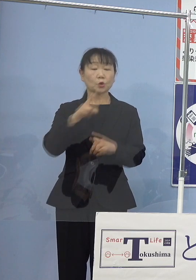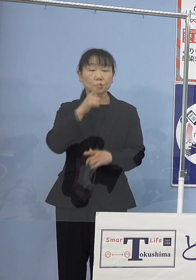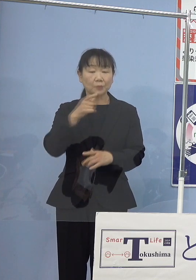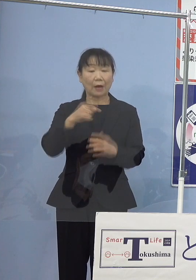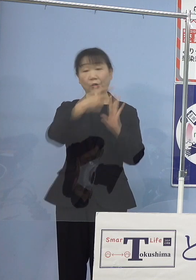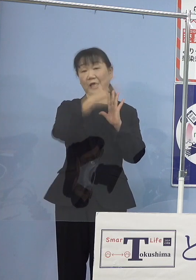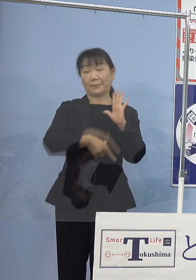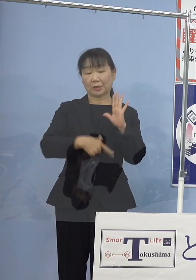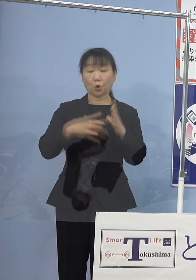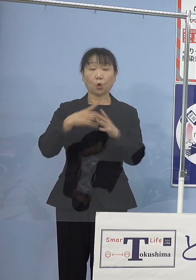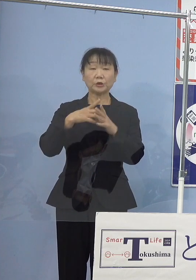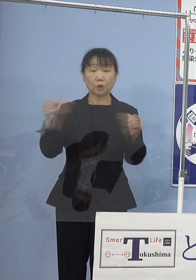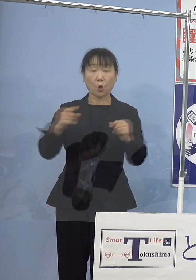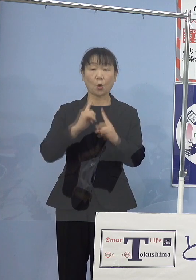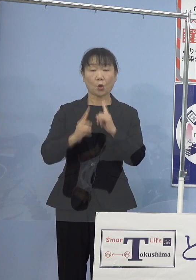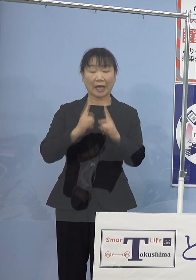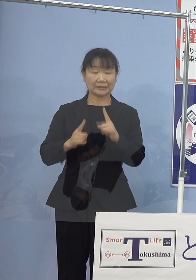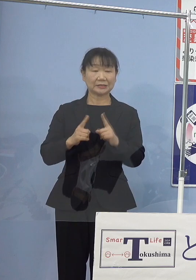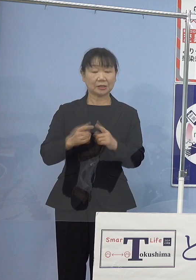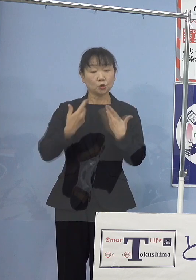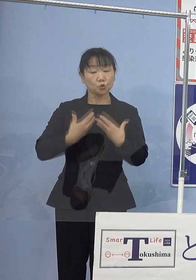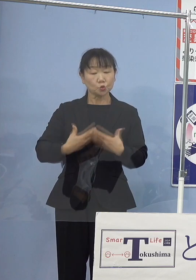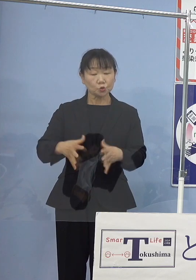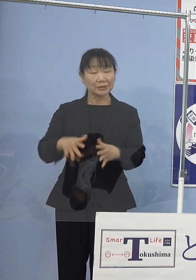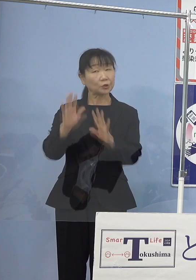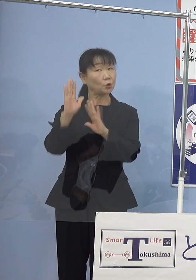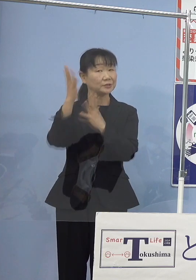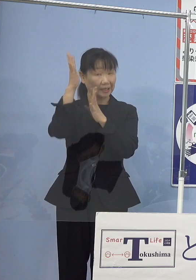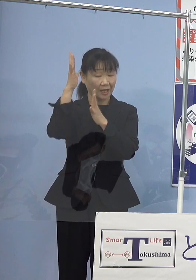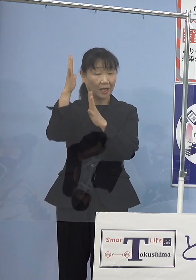「ふるさと賛歌」として 手がけていただくなど